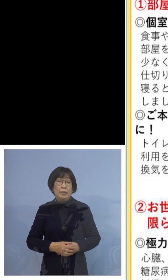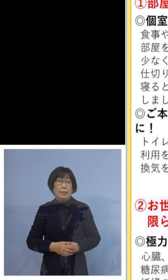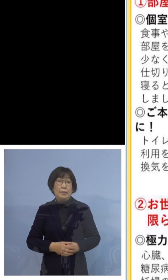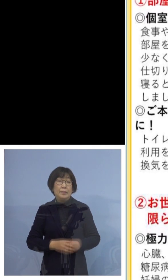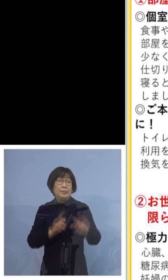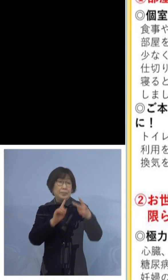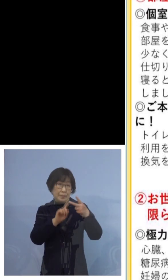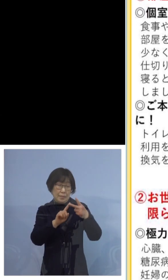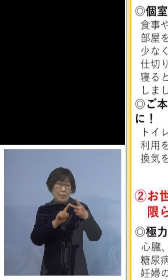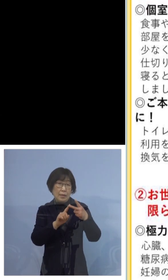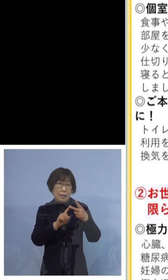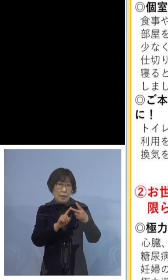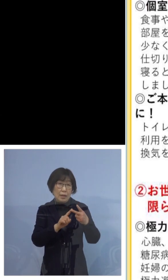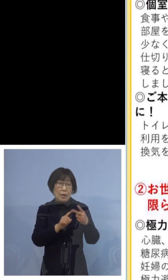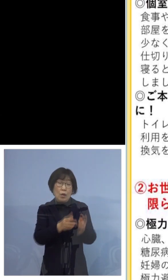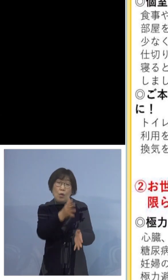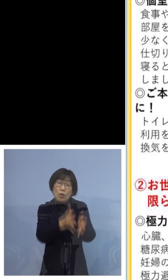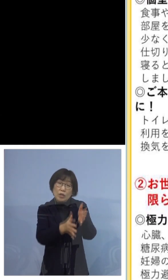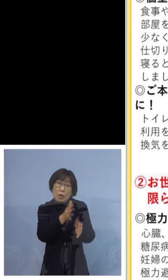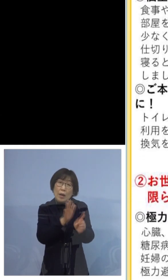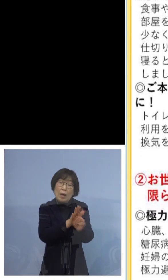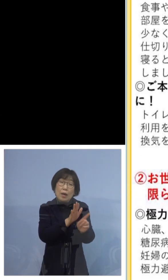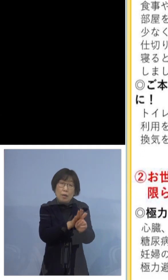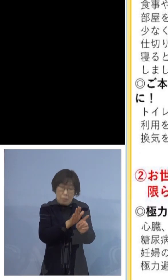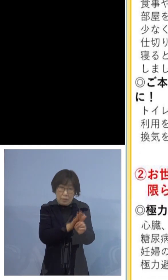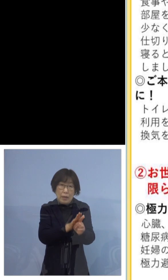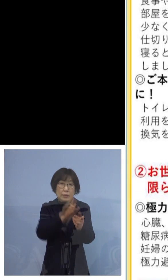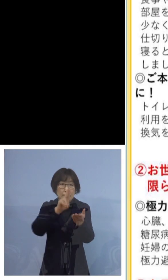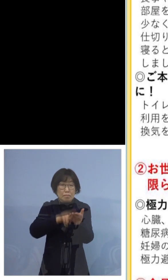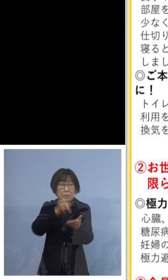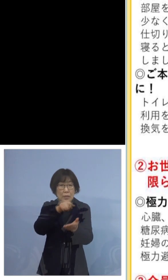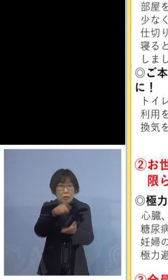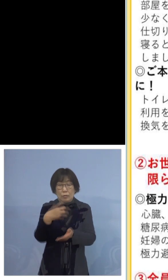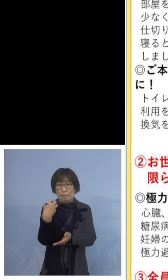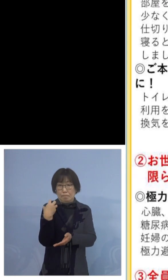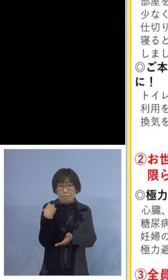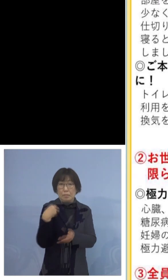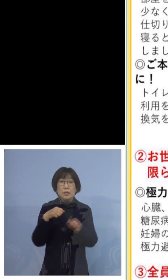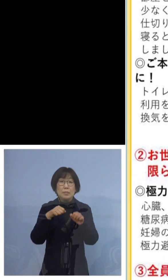お世話はできるだけ限られた方でしましょう